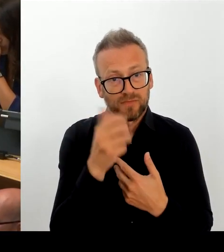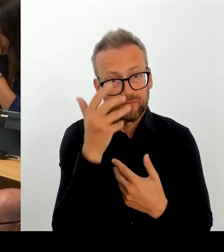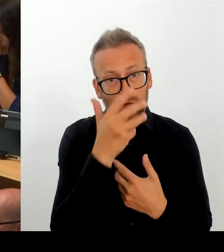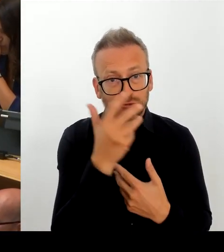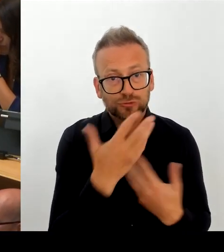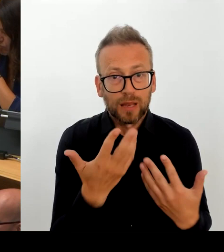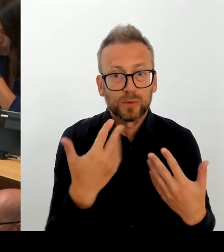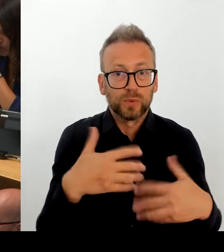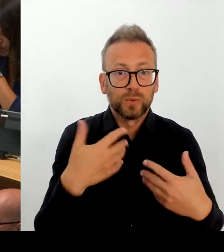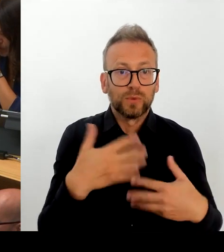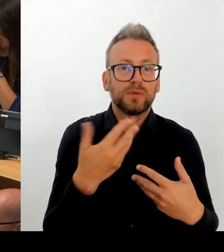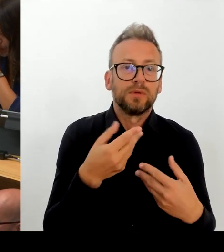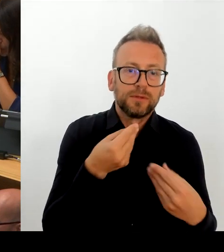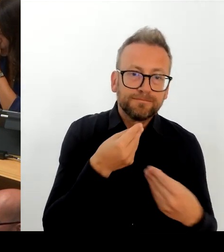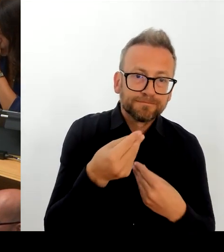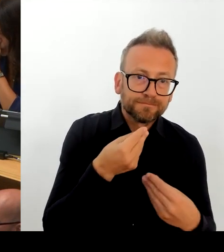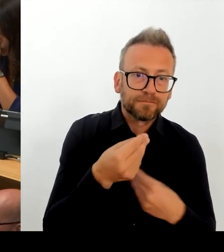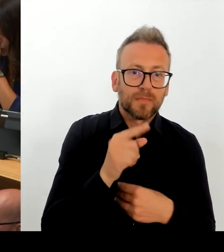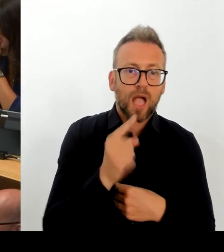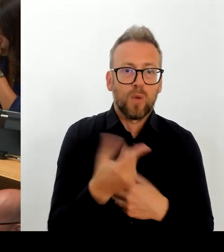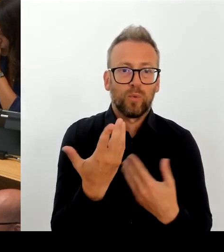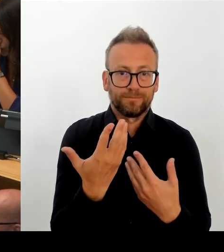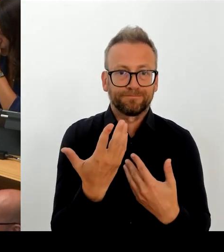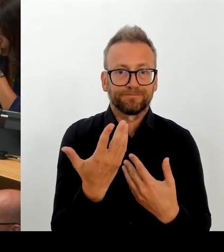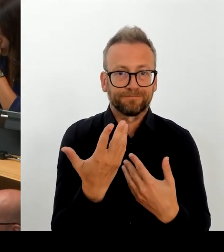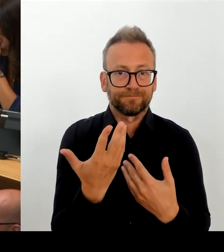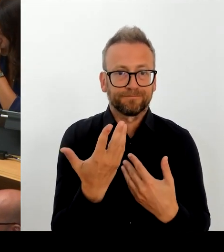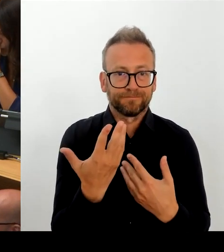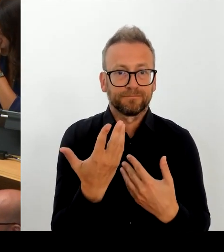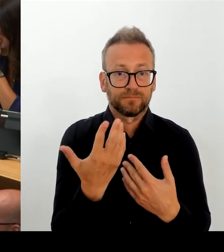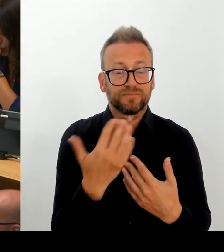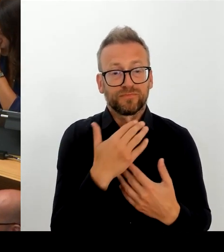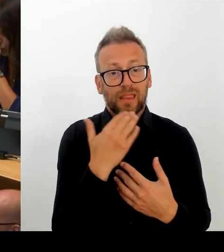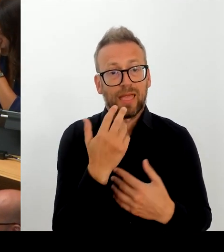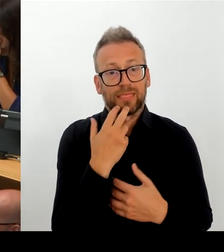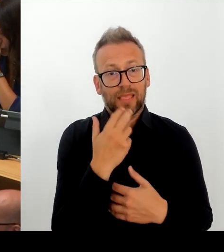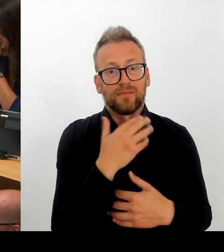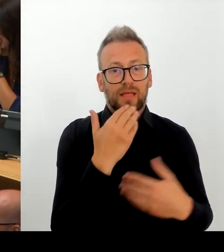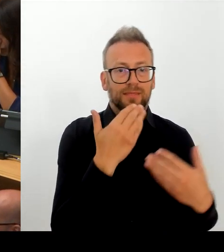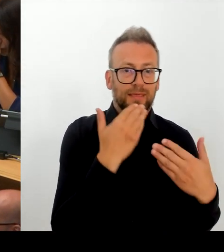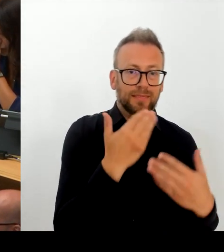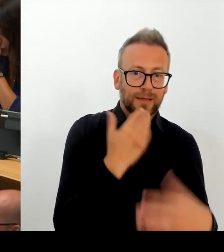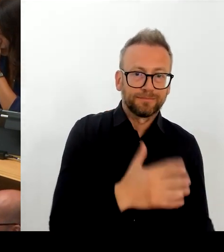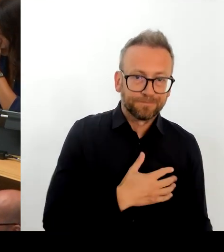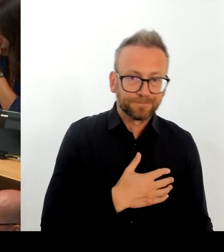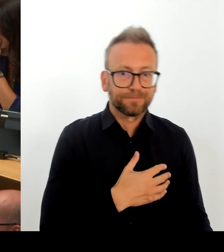mit der Hauptstadtzulage auf eine besondere Wettbewerbsituation reagiert hat, die so nicht anderen Partnern in der TDL